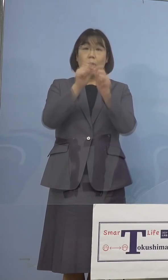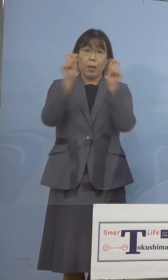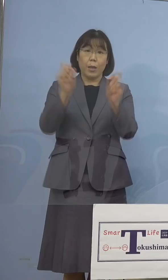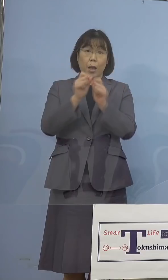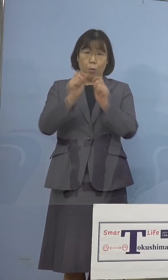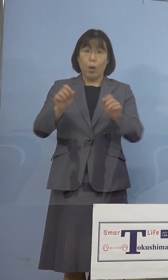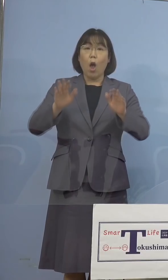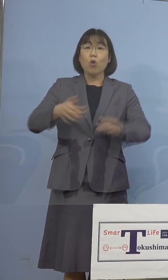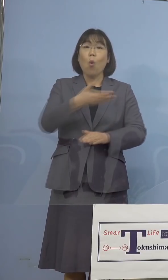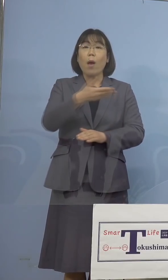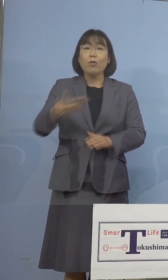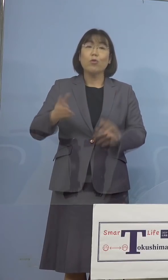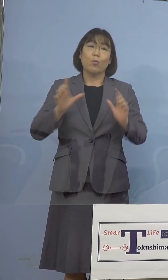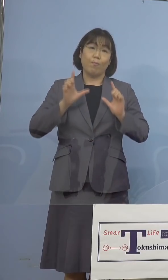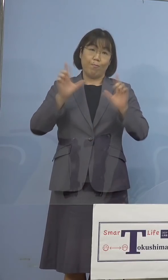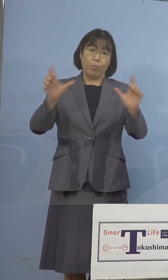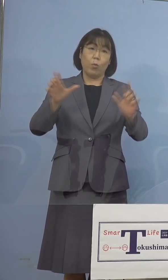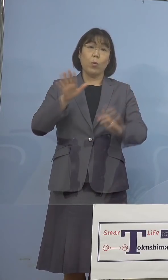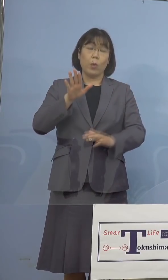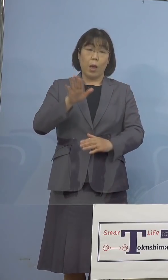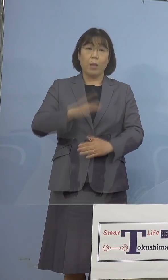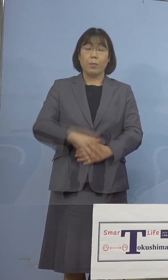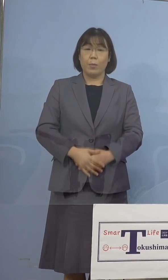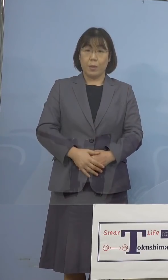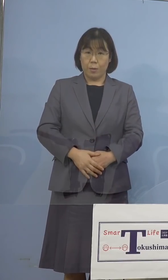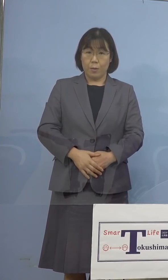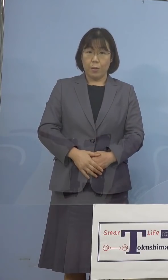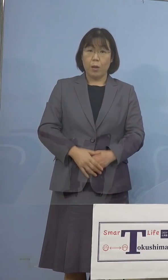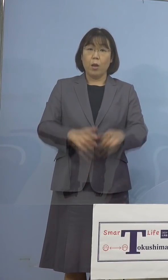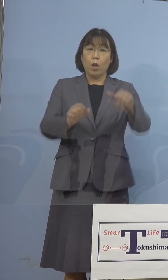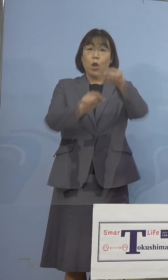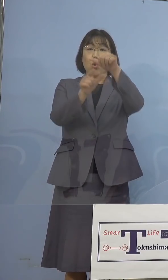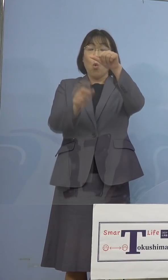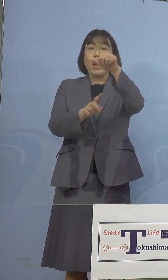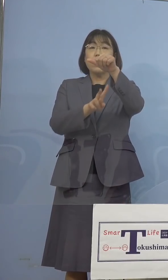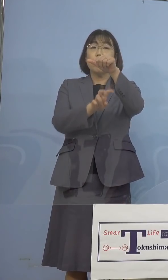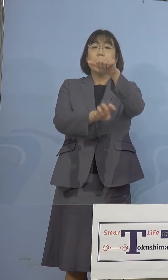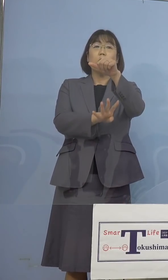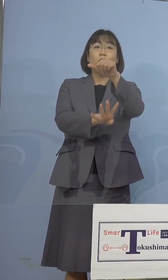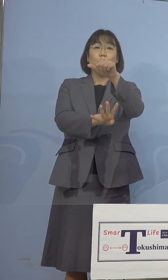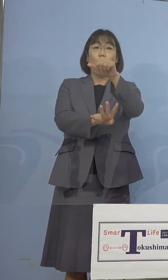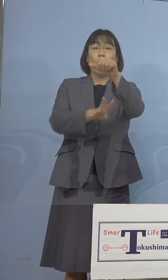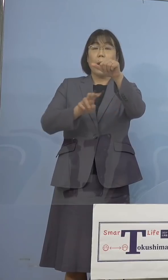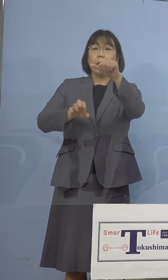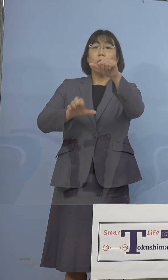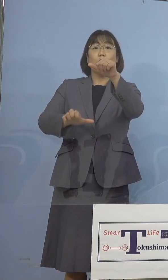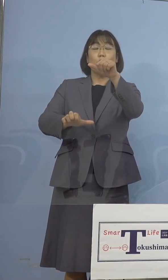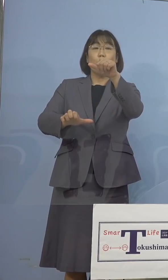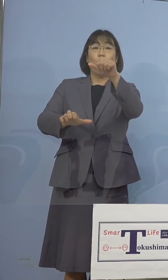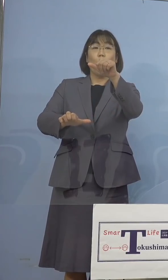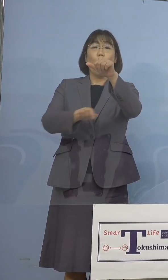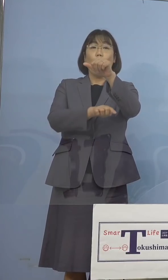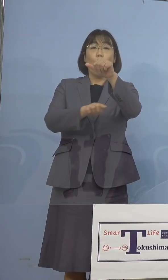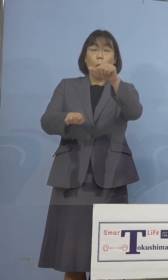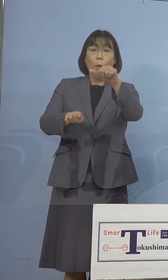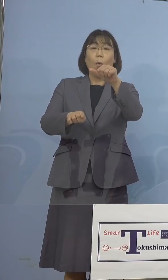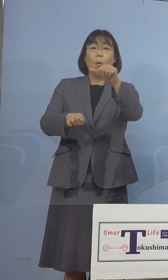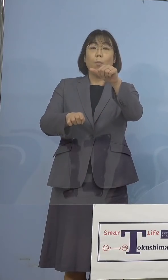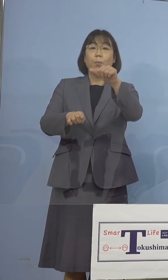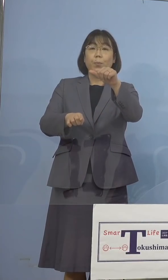報告をさせていただきます 5月24日、25日に新たに実施をした